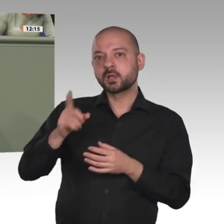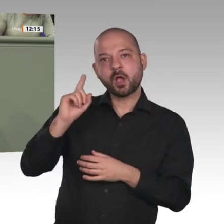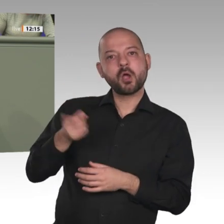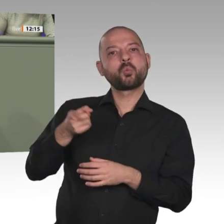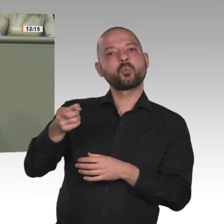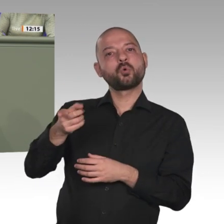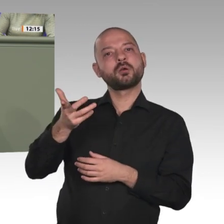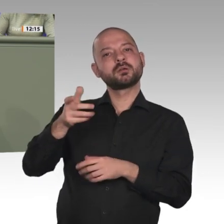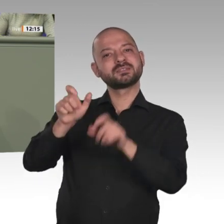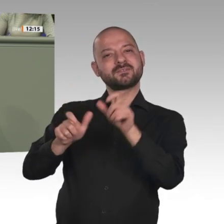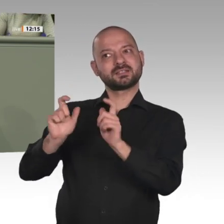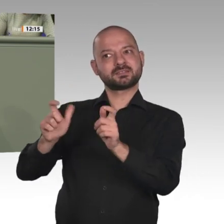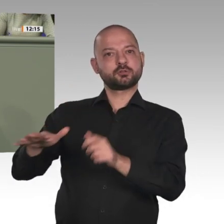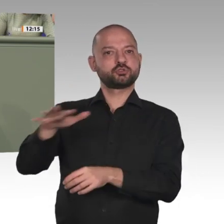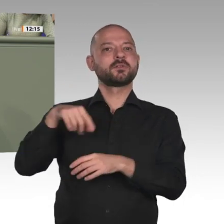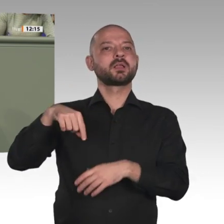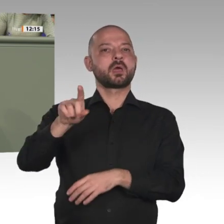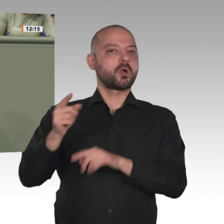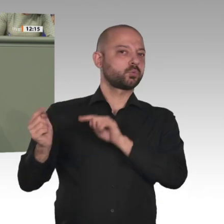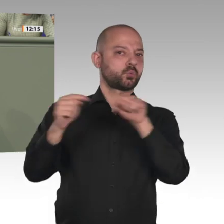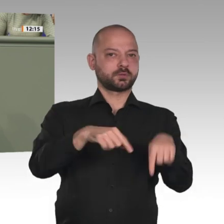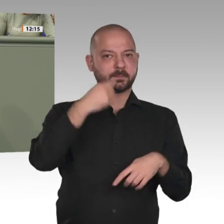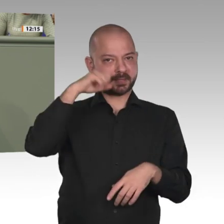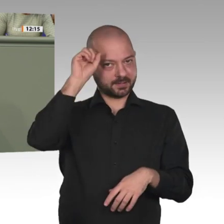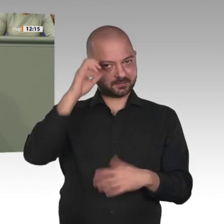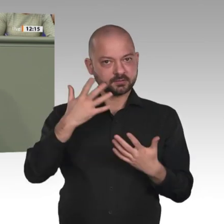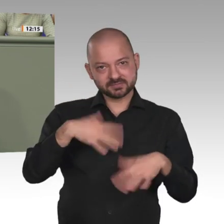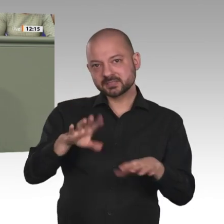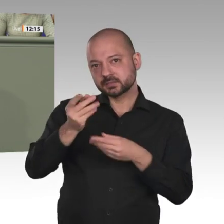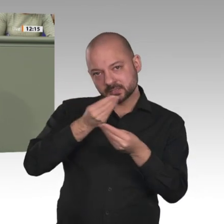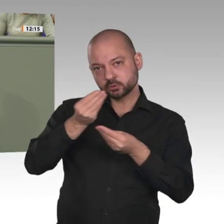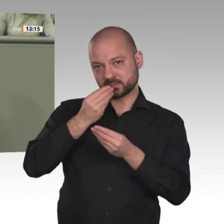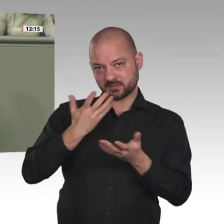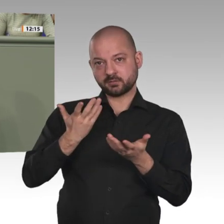dringend eure Unterstützung. Wir brauchen klare politische Signale. Das ist ein wichtiger